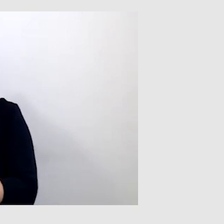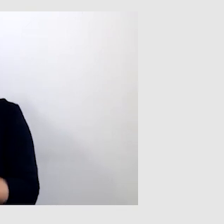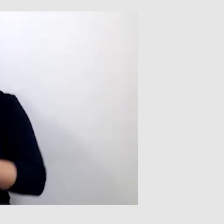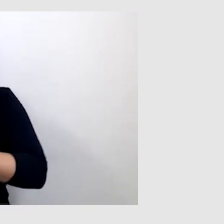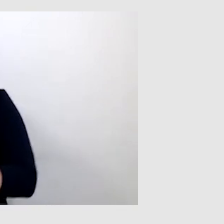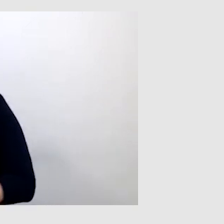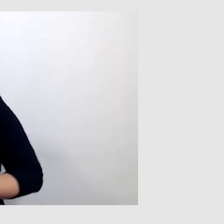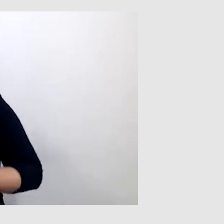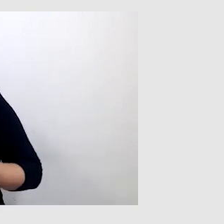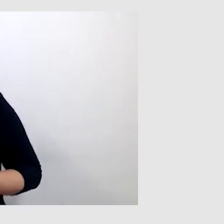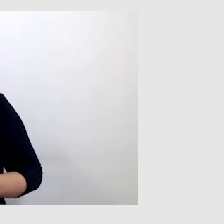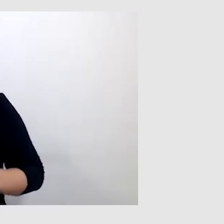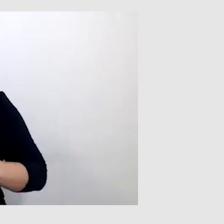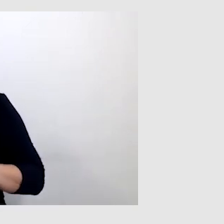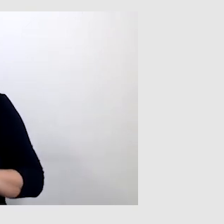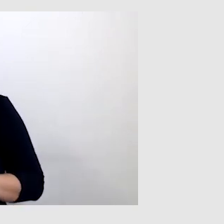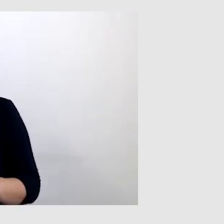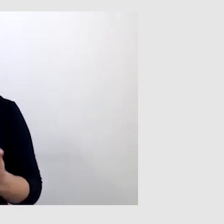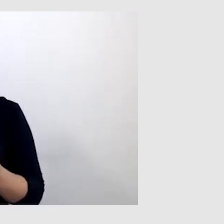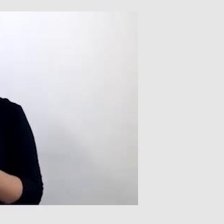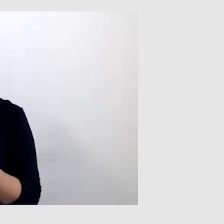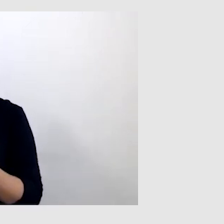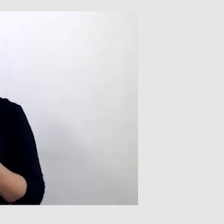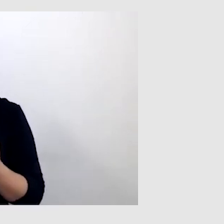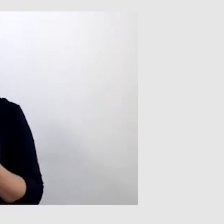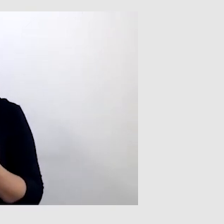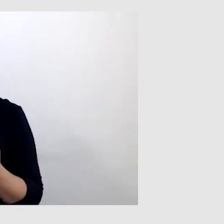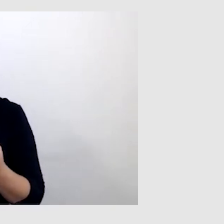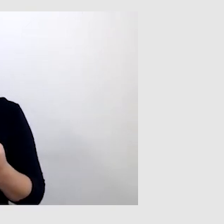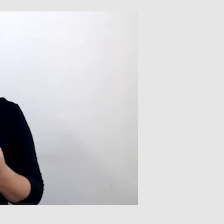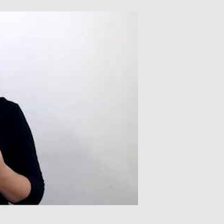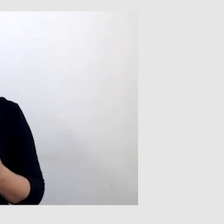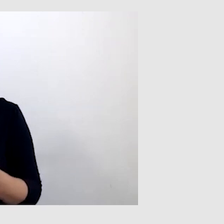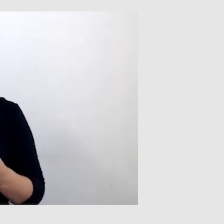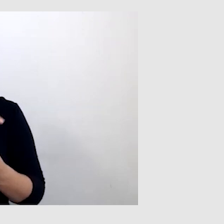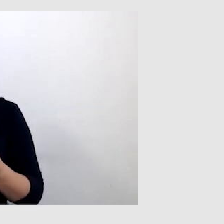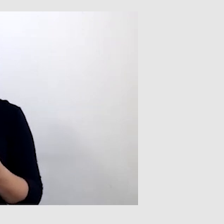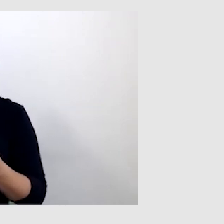Tutaj są ważne czynniki, na które trzeba zwrócić uwagę.